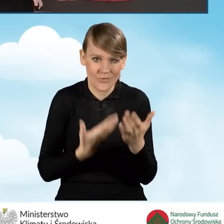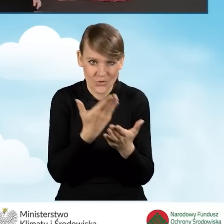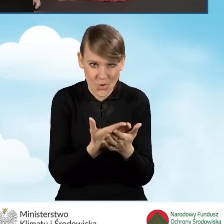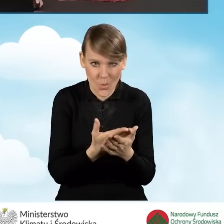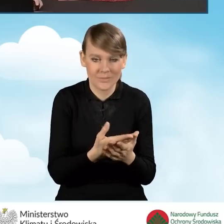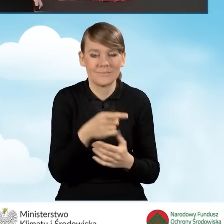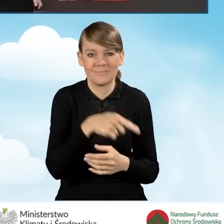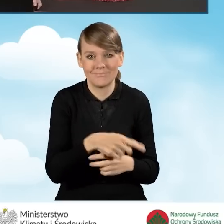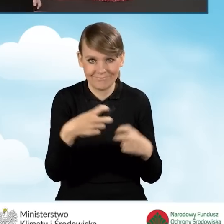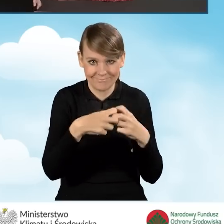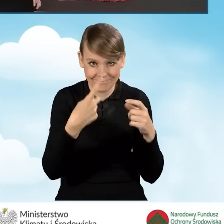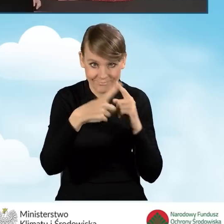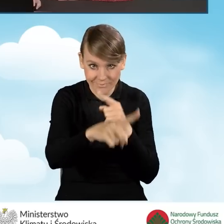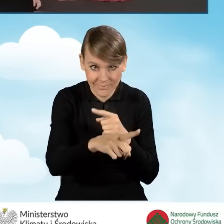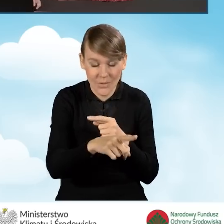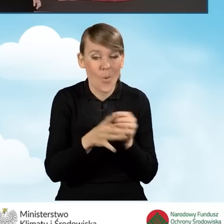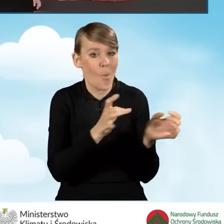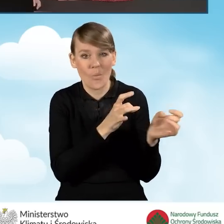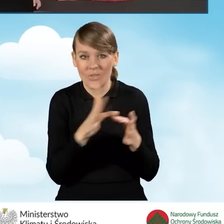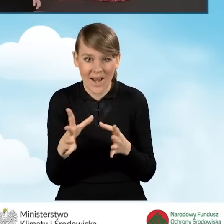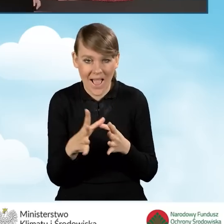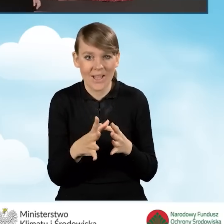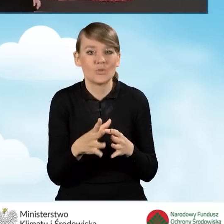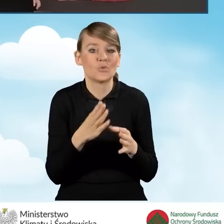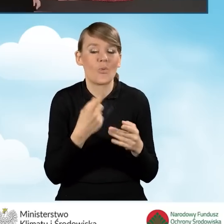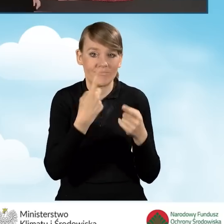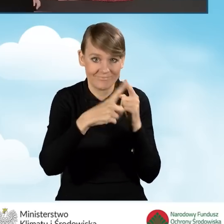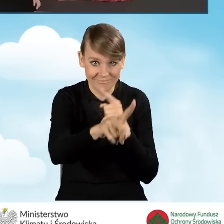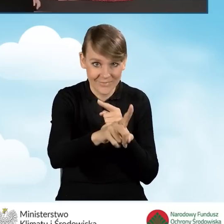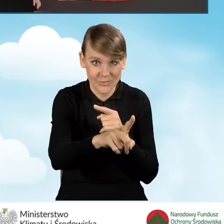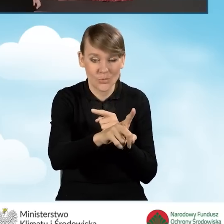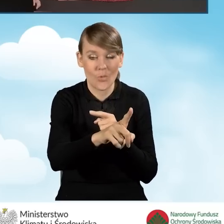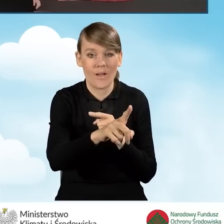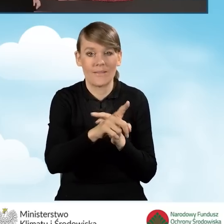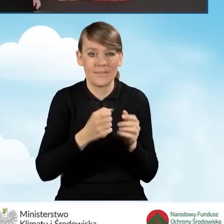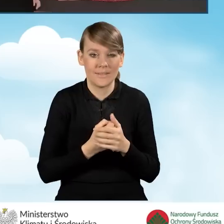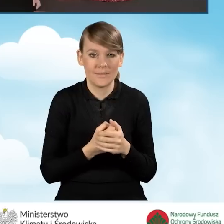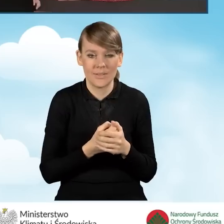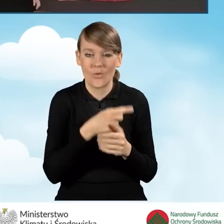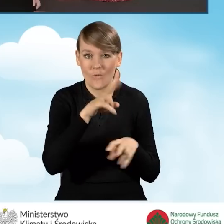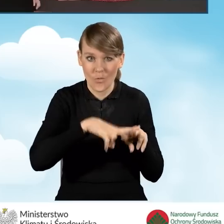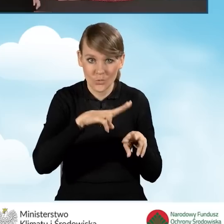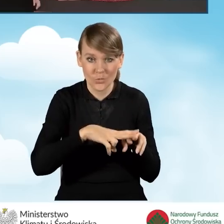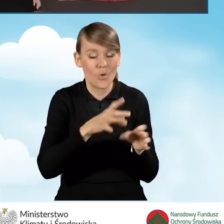od razu po złożeniu wniosku i przesłaniu go do funduszu,